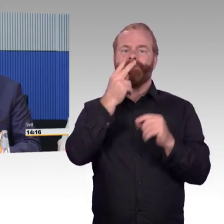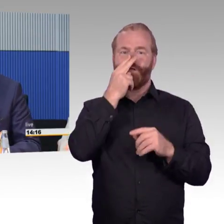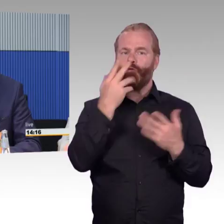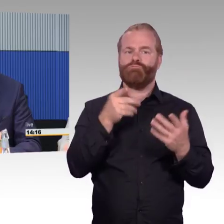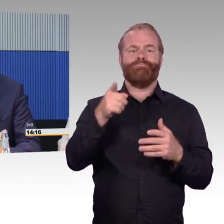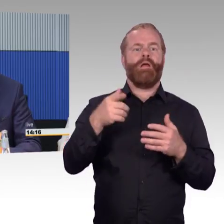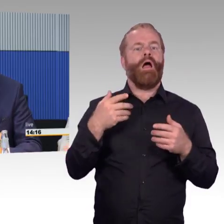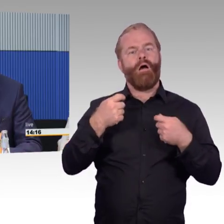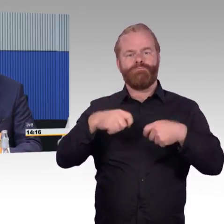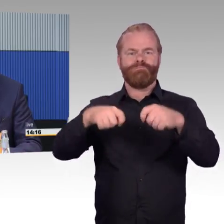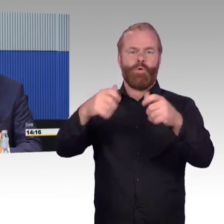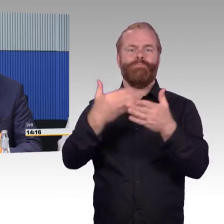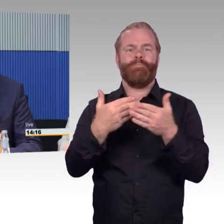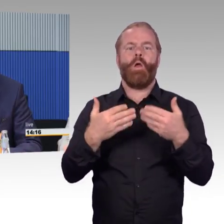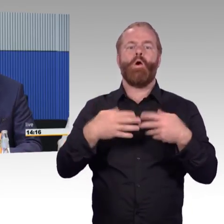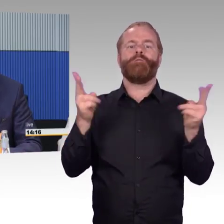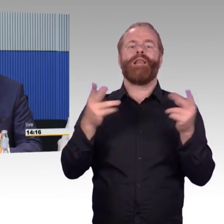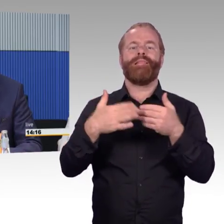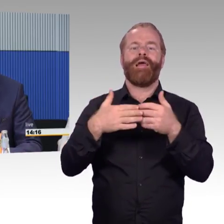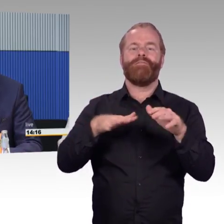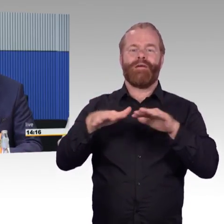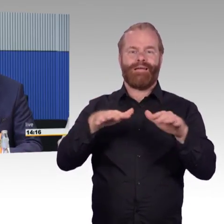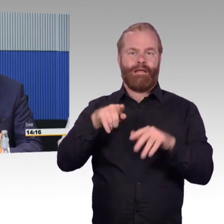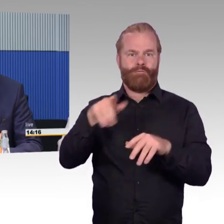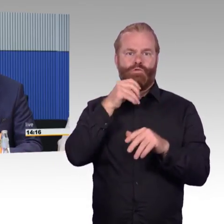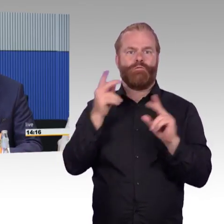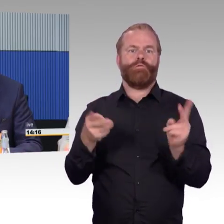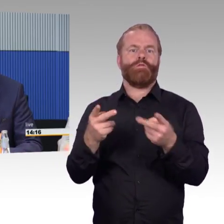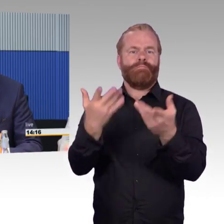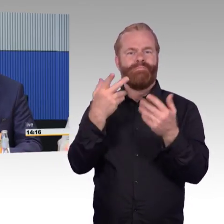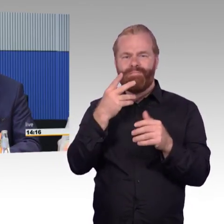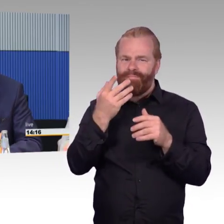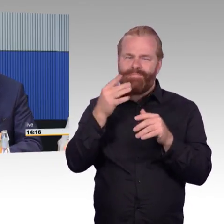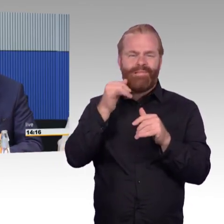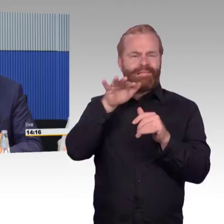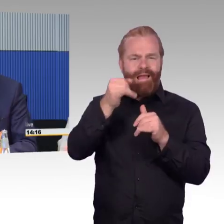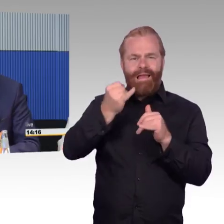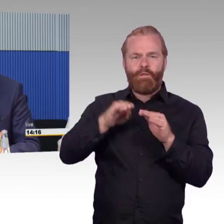um eben den Öffentlichen Nahverkehr attraktiver zu machen und mehr Personen in den Öffentlichen Nahverkehr rein zu bekommen.